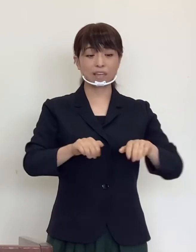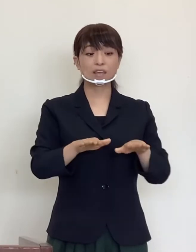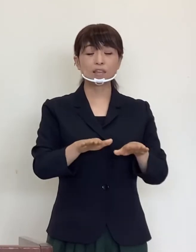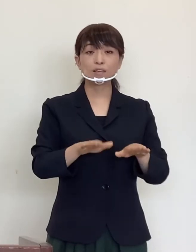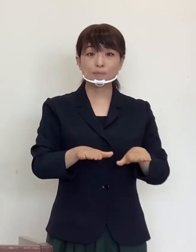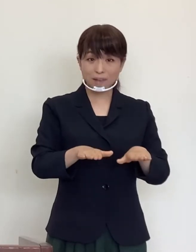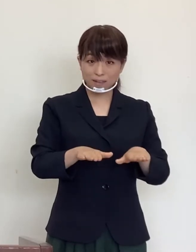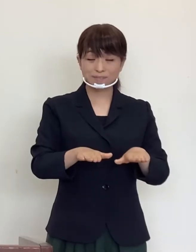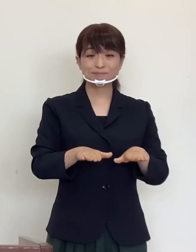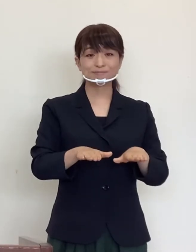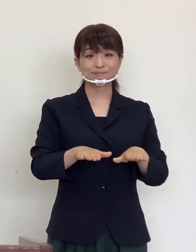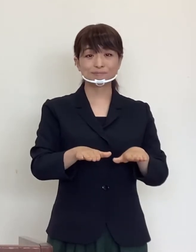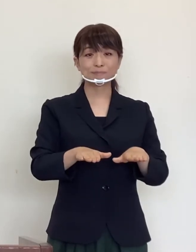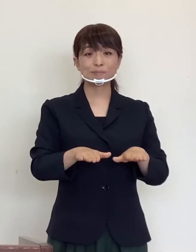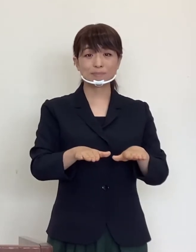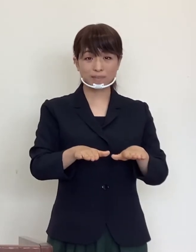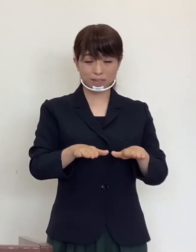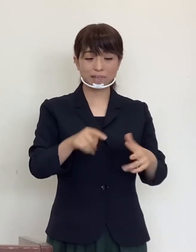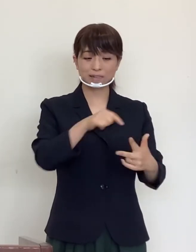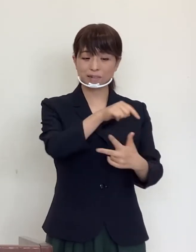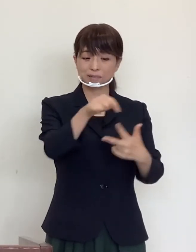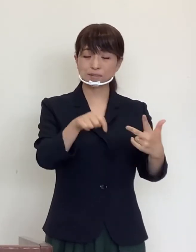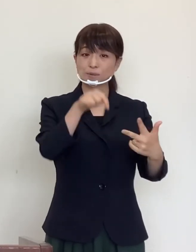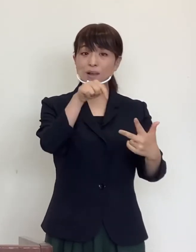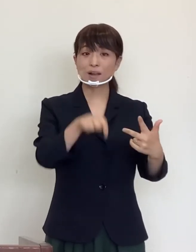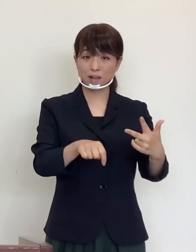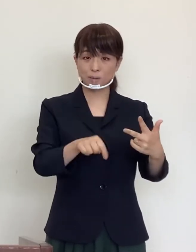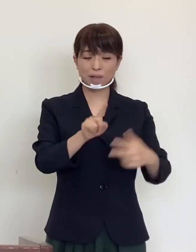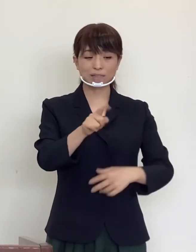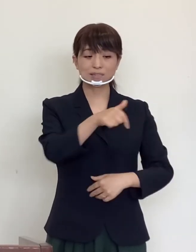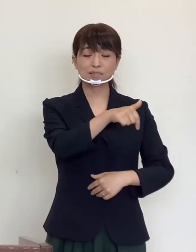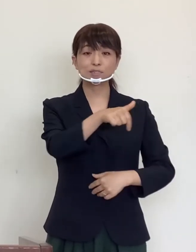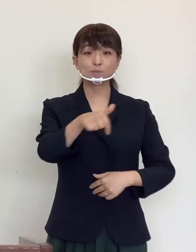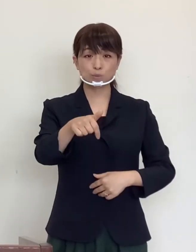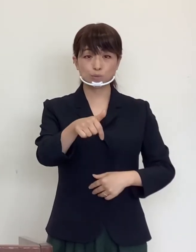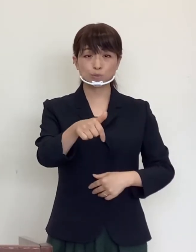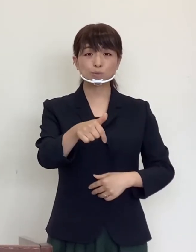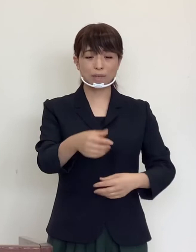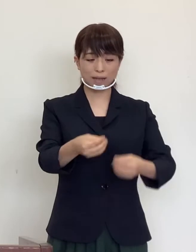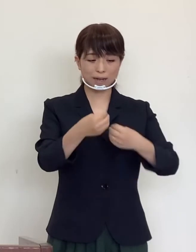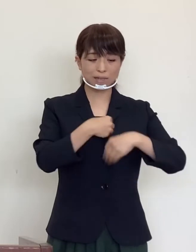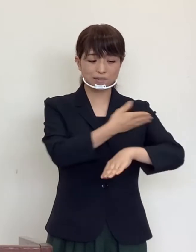現在承知している限りでは、一部の感染 経路不明の方を除き